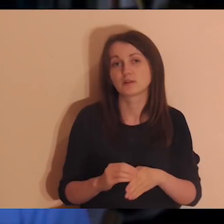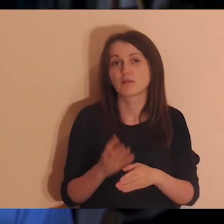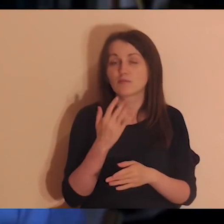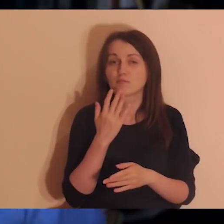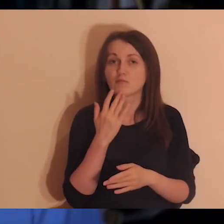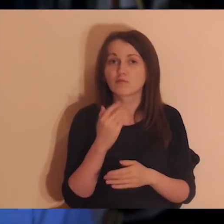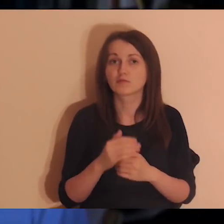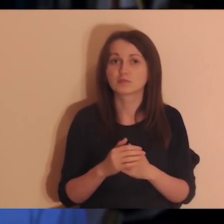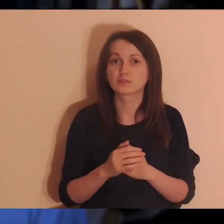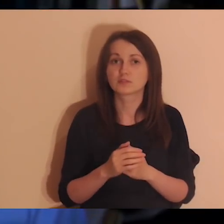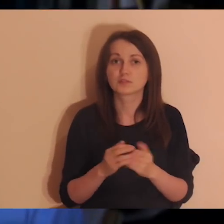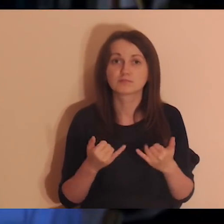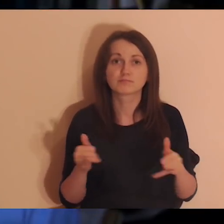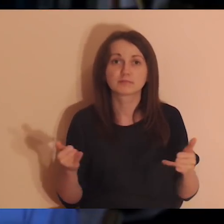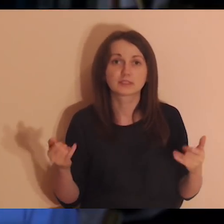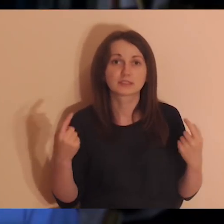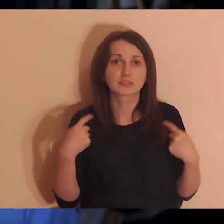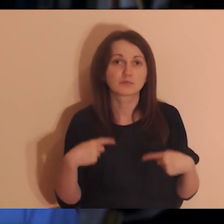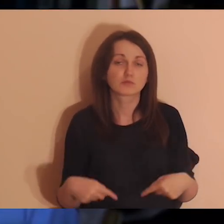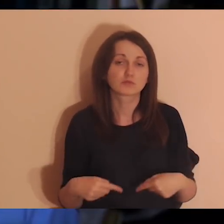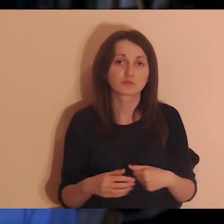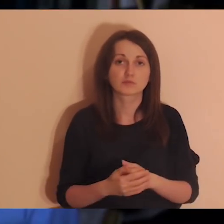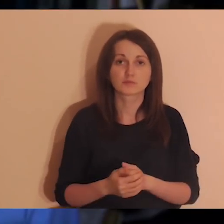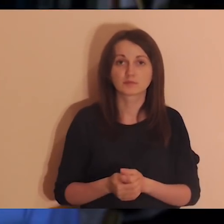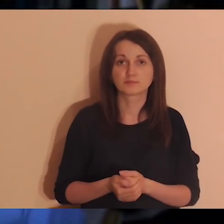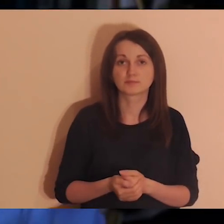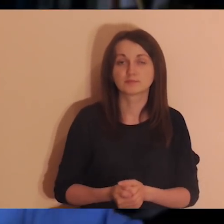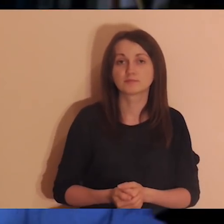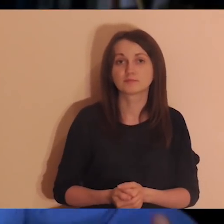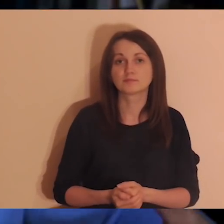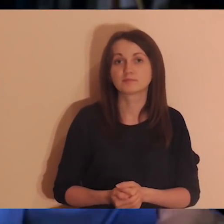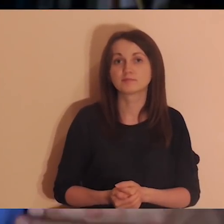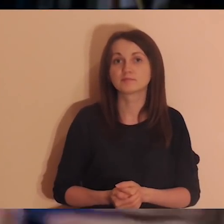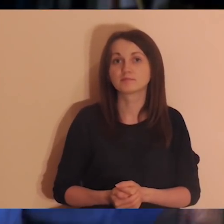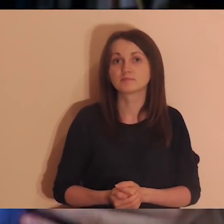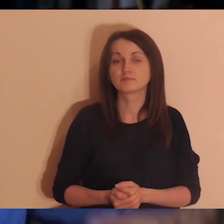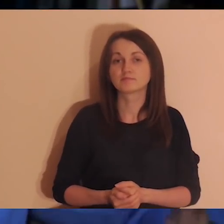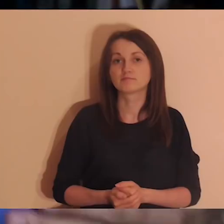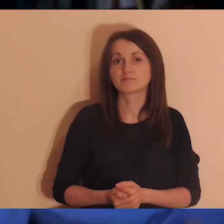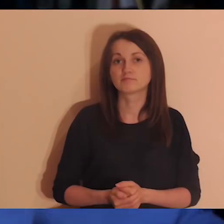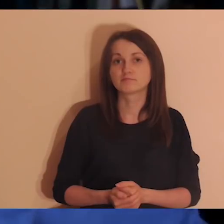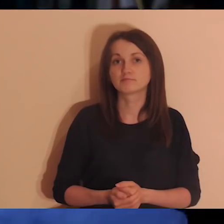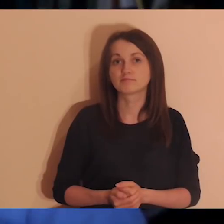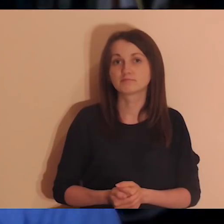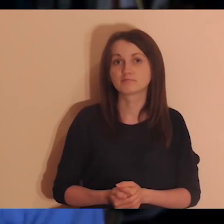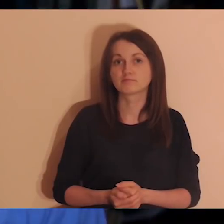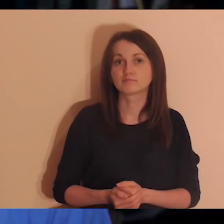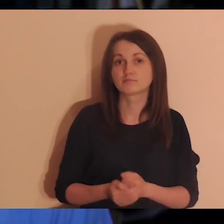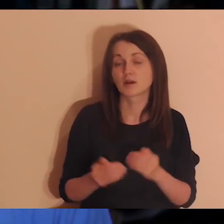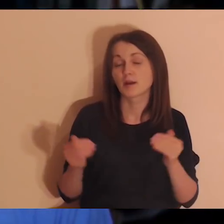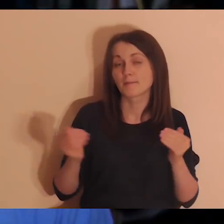i mówić o tym innym osobom w jakimś procesie tak jak medytacja.